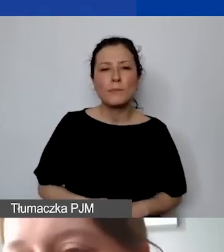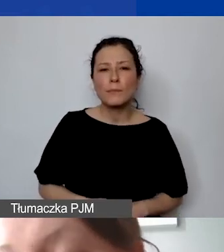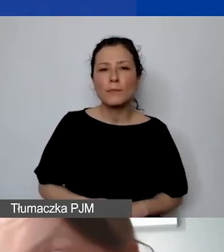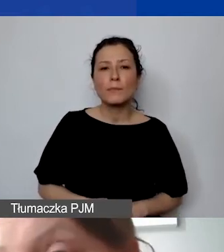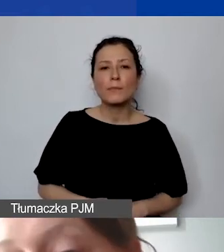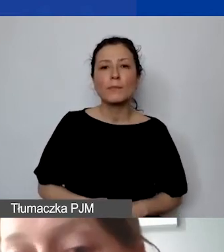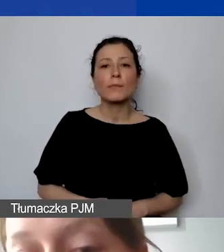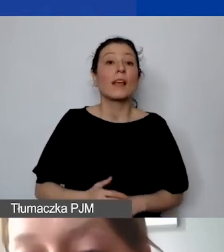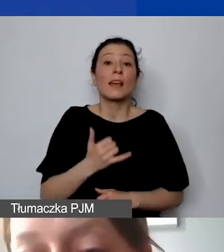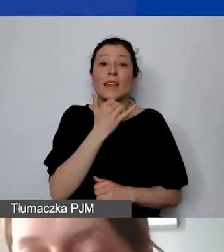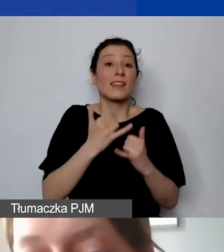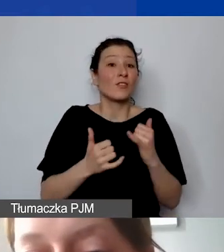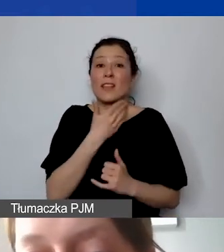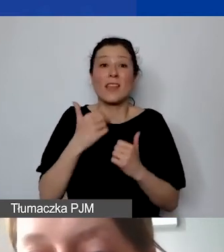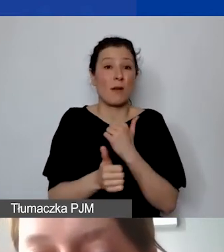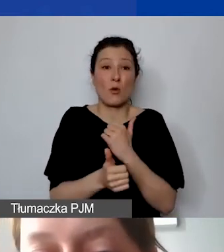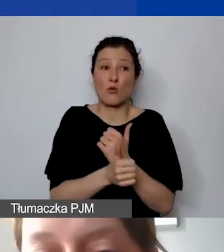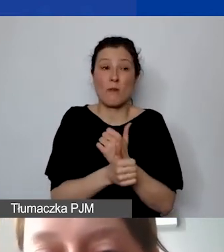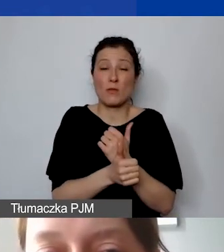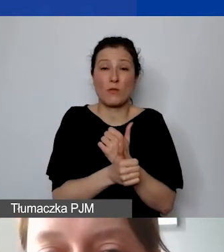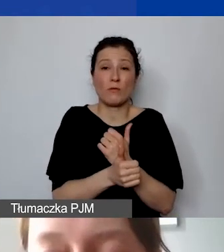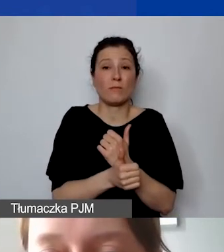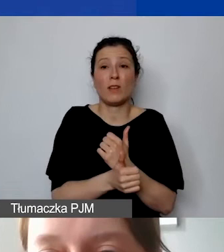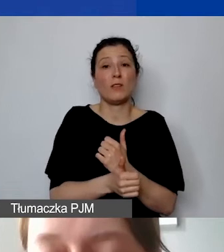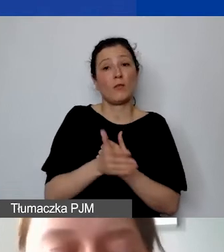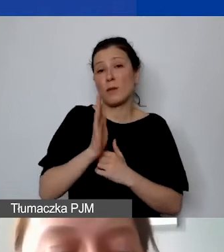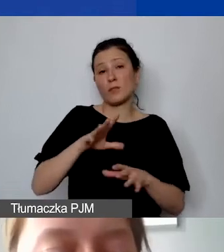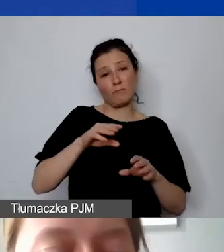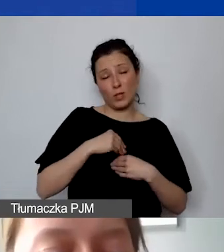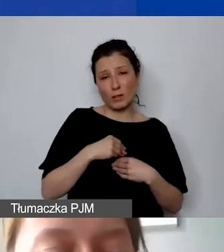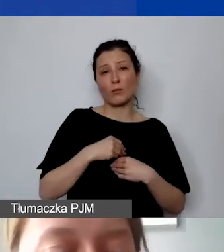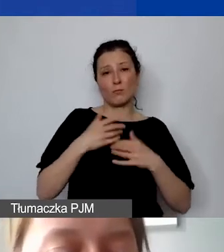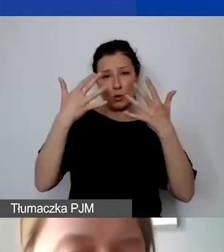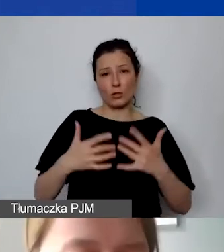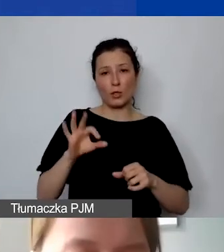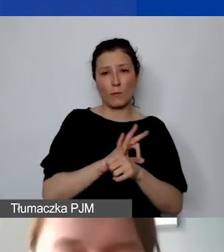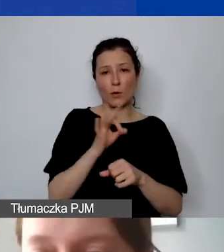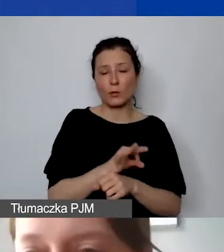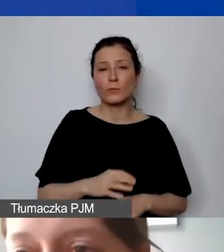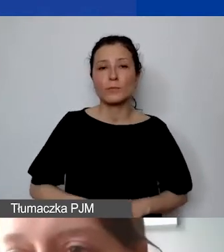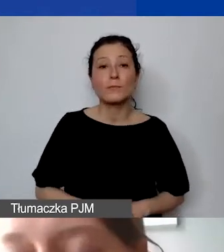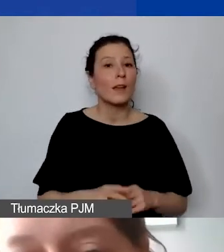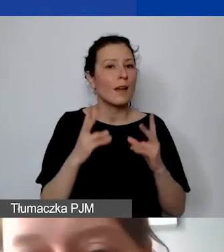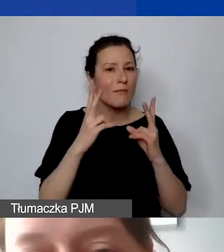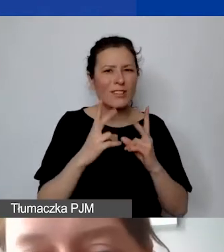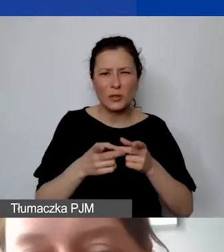niestety nie zostanie uwzględnione w rozliczeniu projektu. Ja troszkę przyśpieszam, bo zostało nam pół godziny,